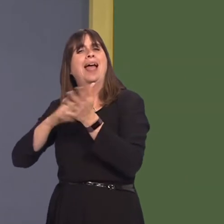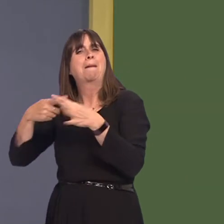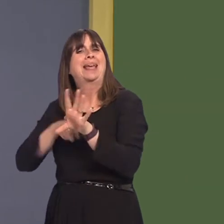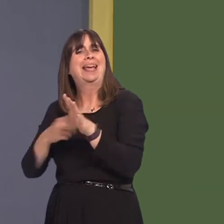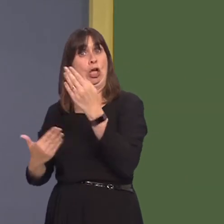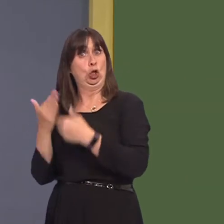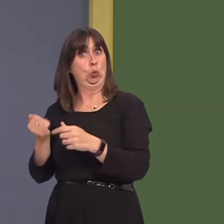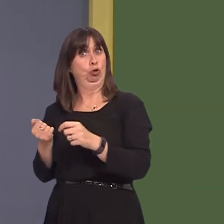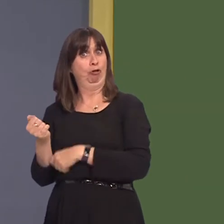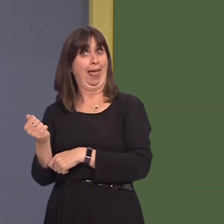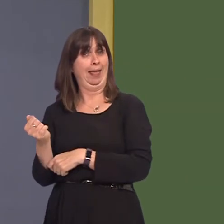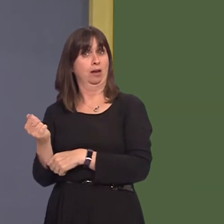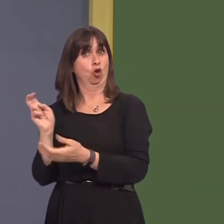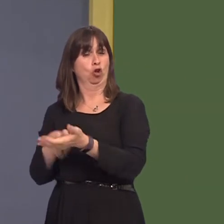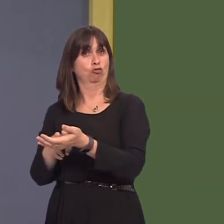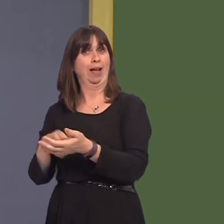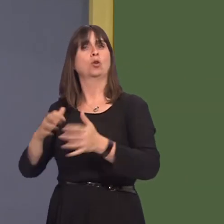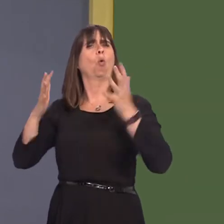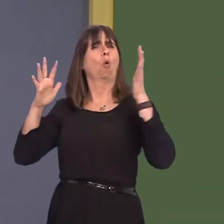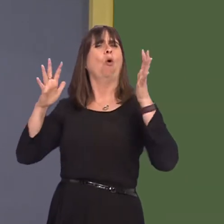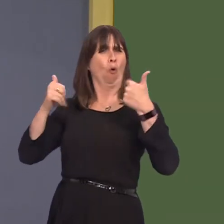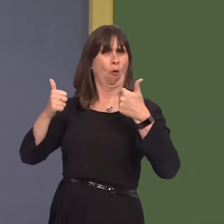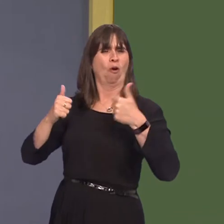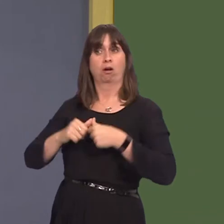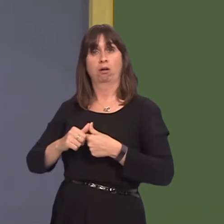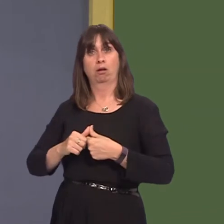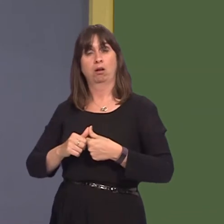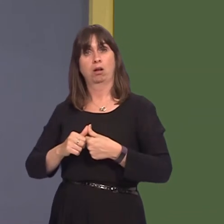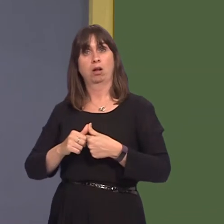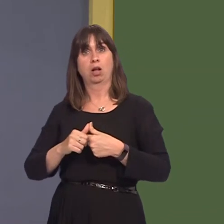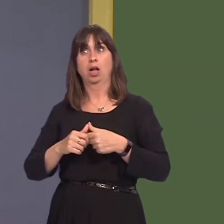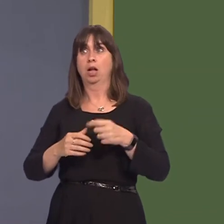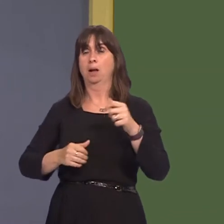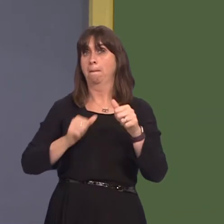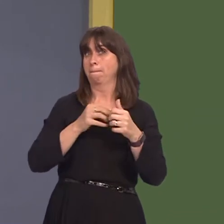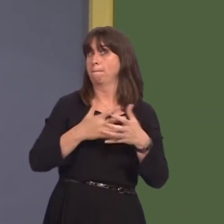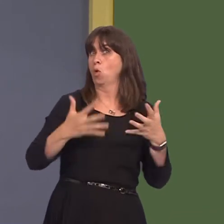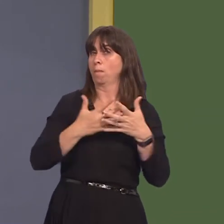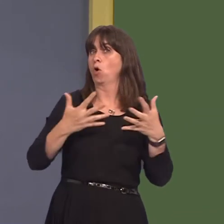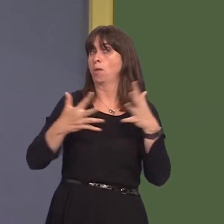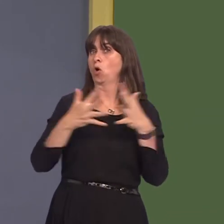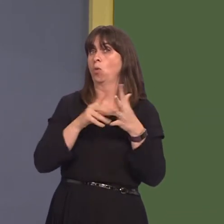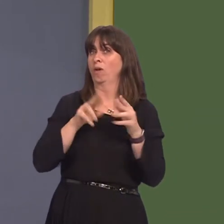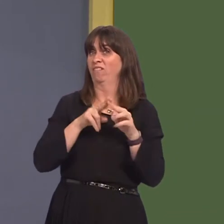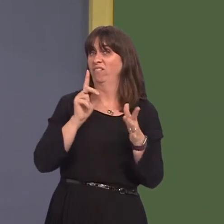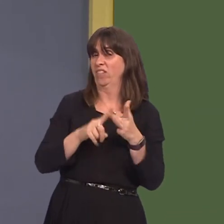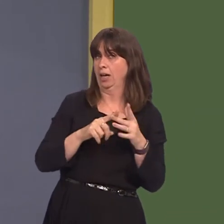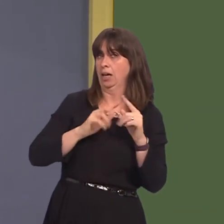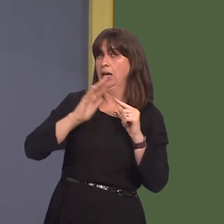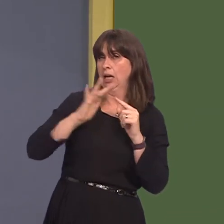and metro is extremely welcome. The increased Wi-Fi on the trains will encourage more commuters